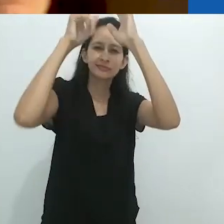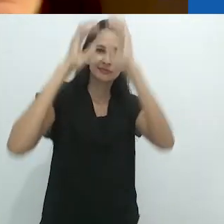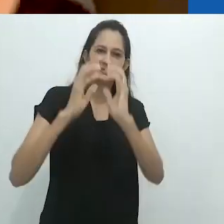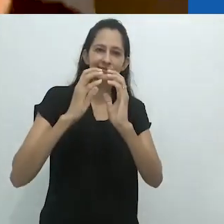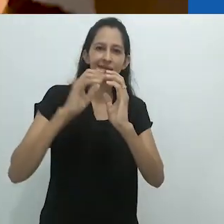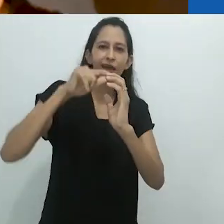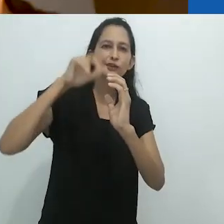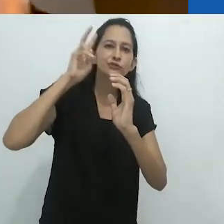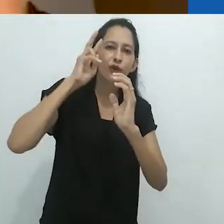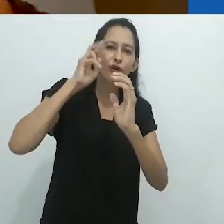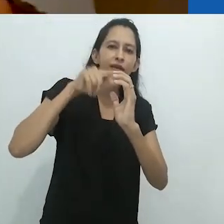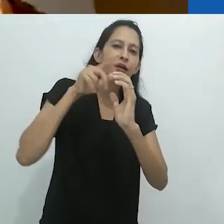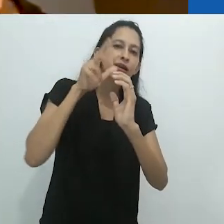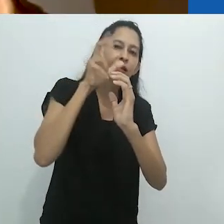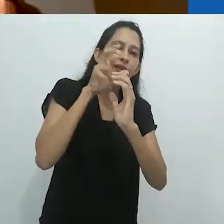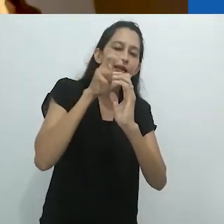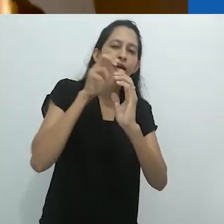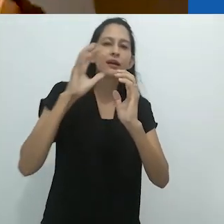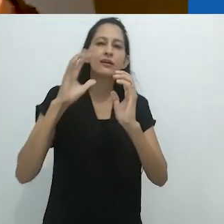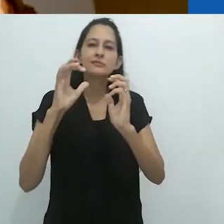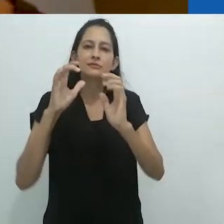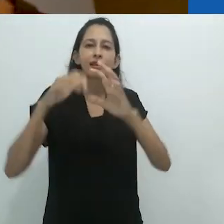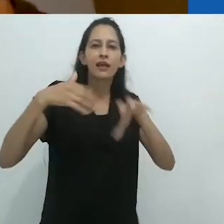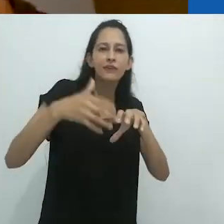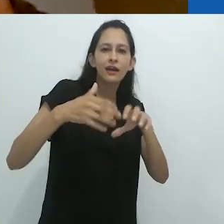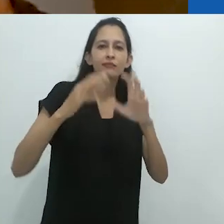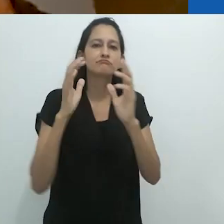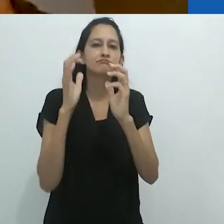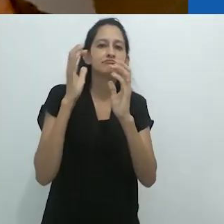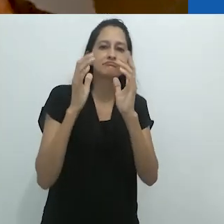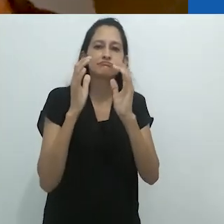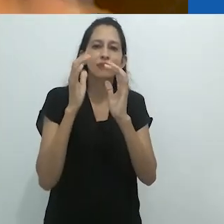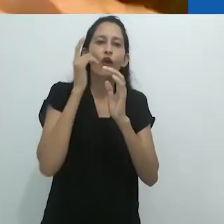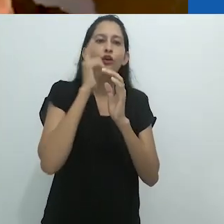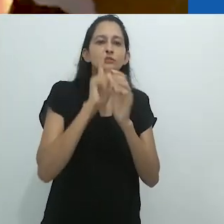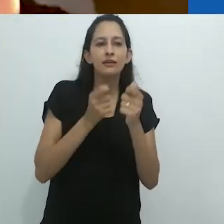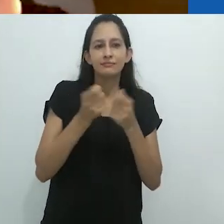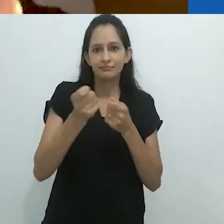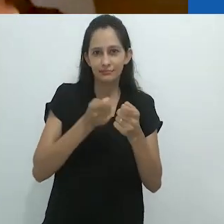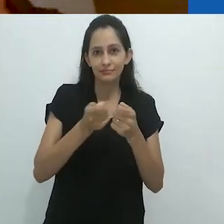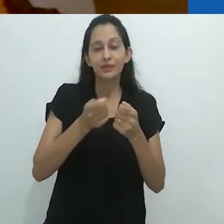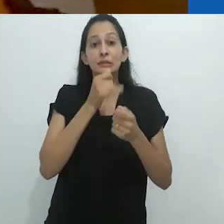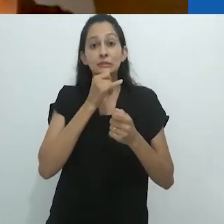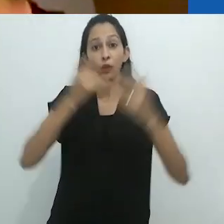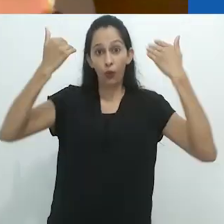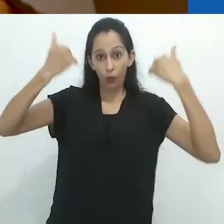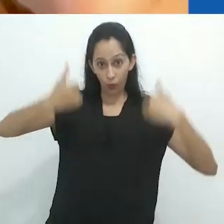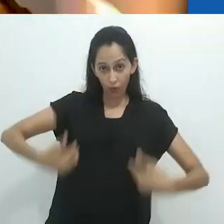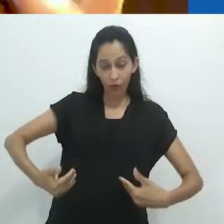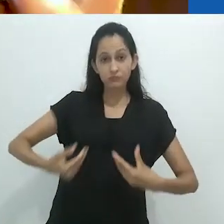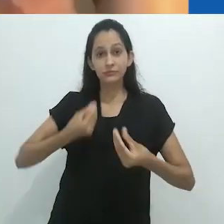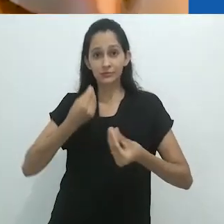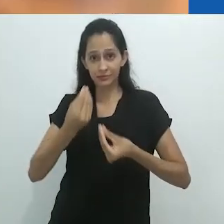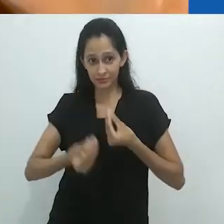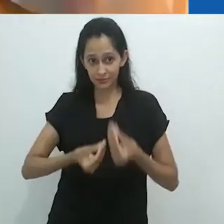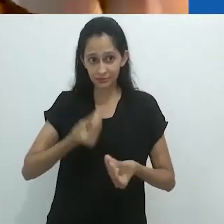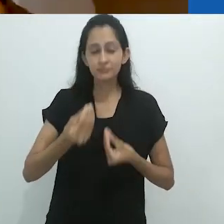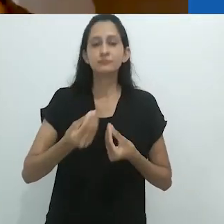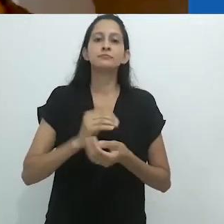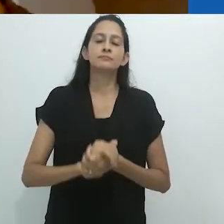É a partir dessa combinação que ele pensa sobre a maneira como o corpo,